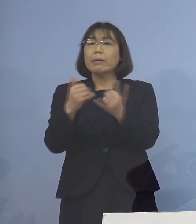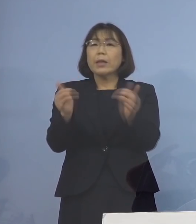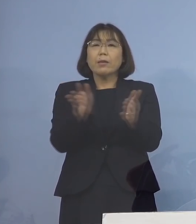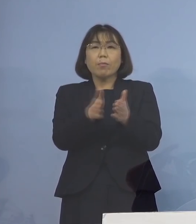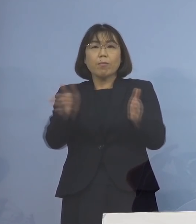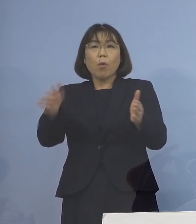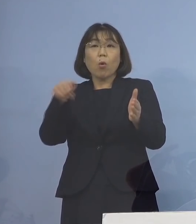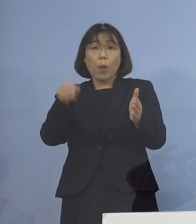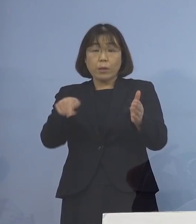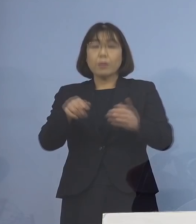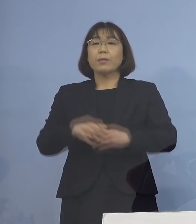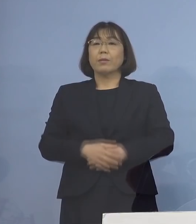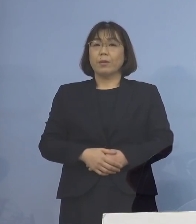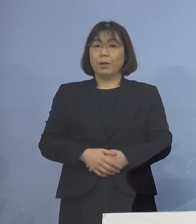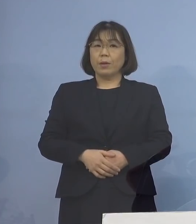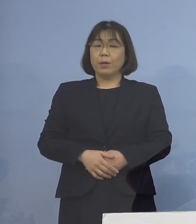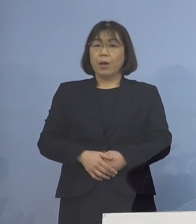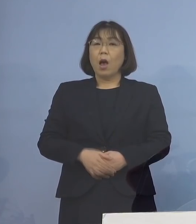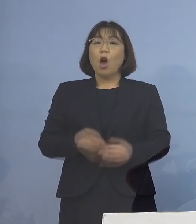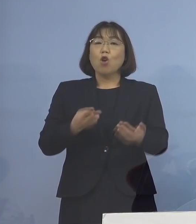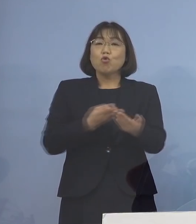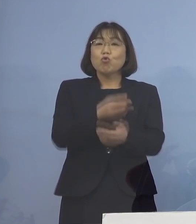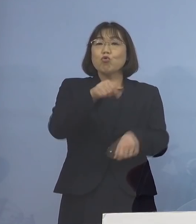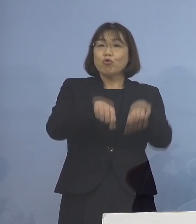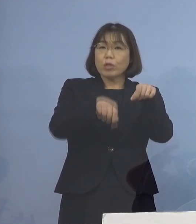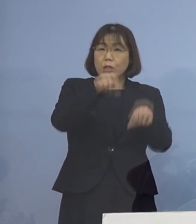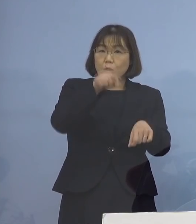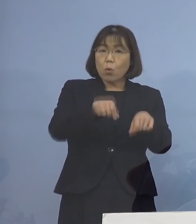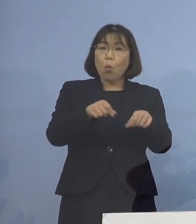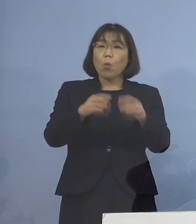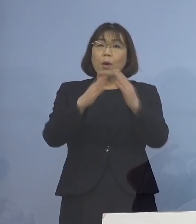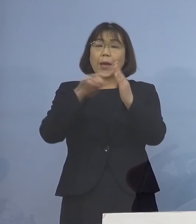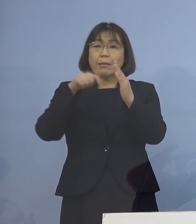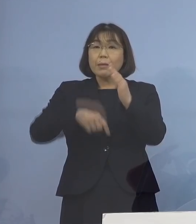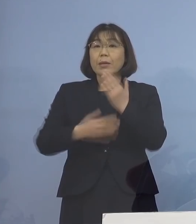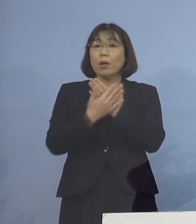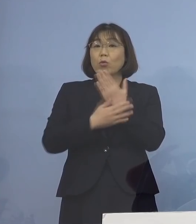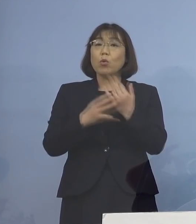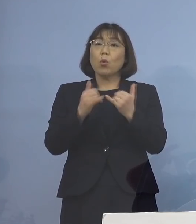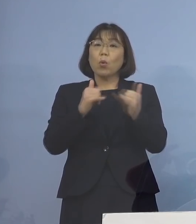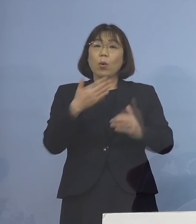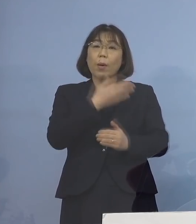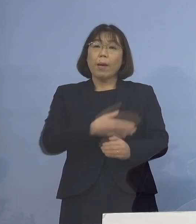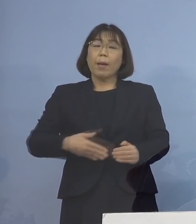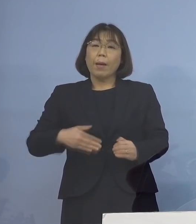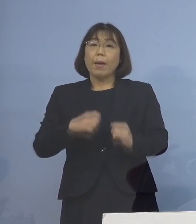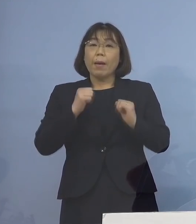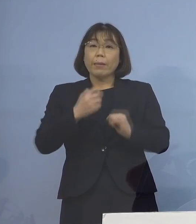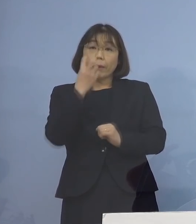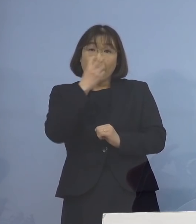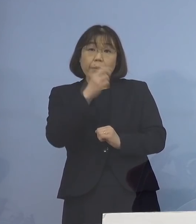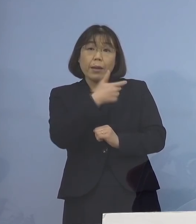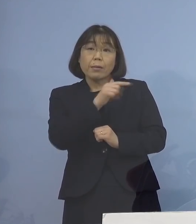合わせて入院調整と 自宅療養者の健康観察などを行っている